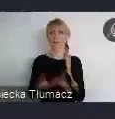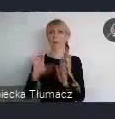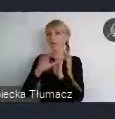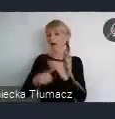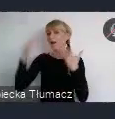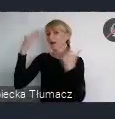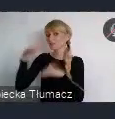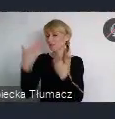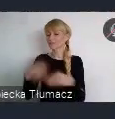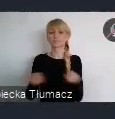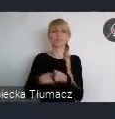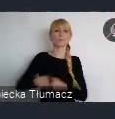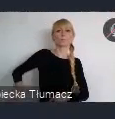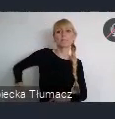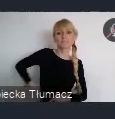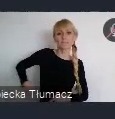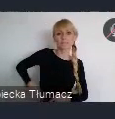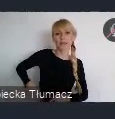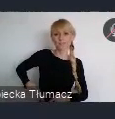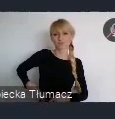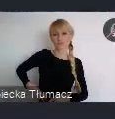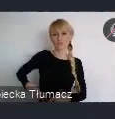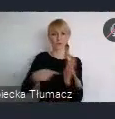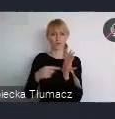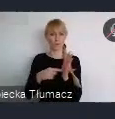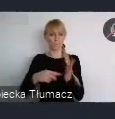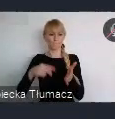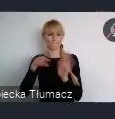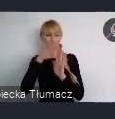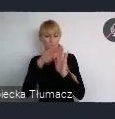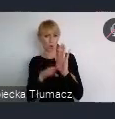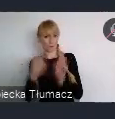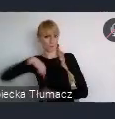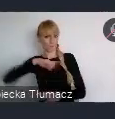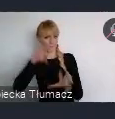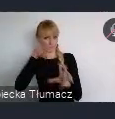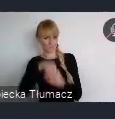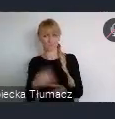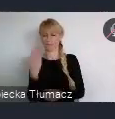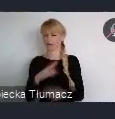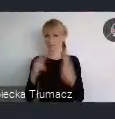tutaj w koordynacji przedewszystkim części programowej. Częściowo też, organizacyjnie staramy się pomagać.